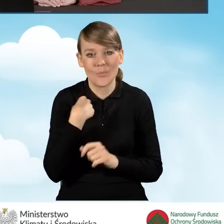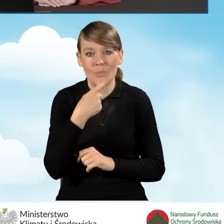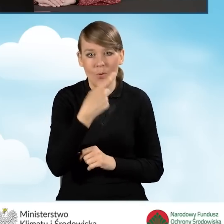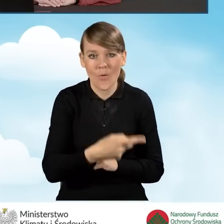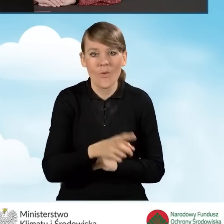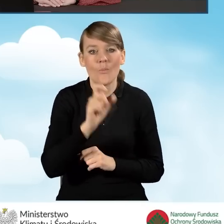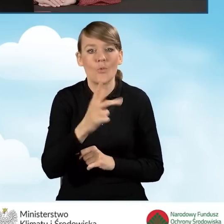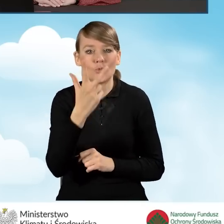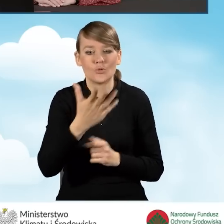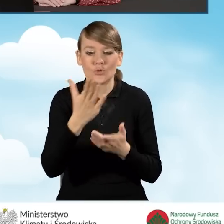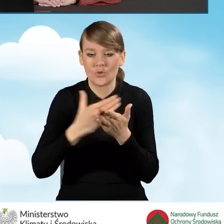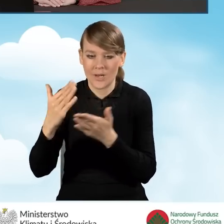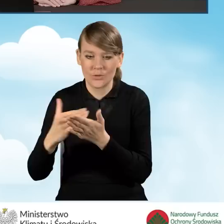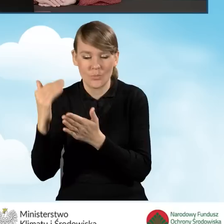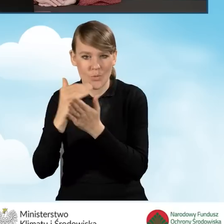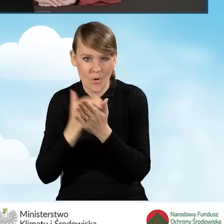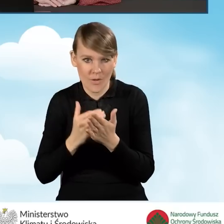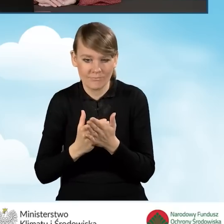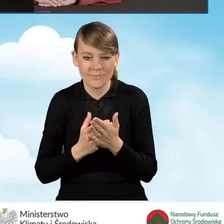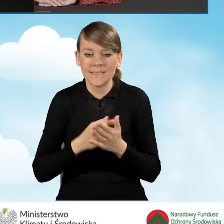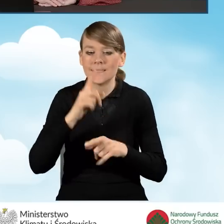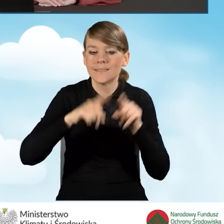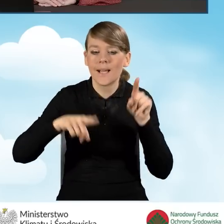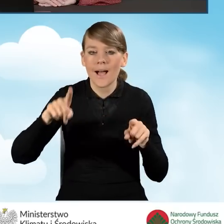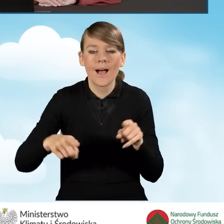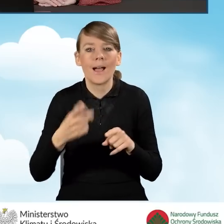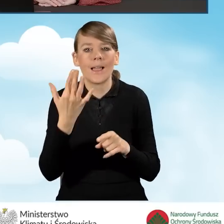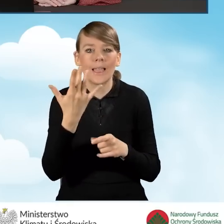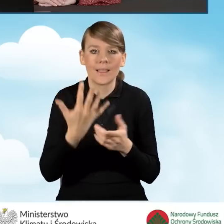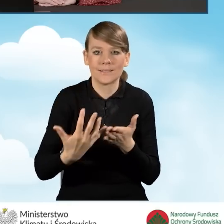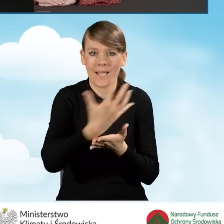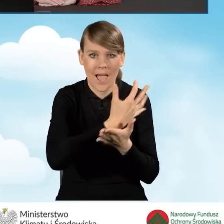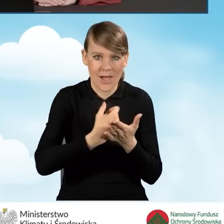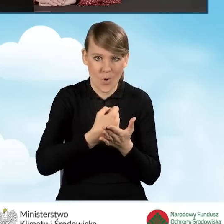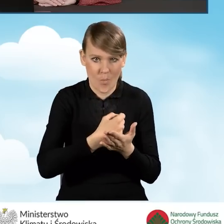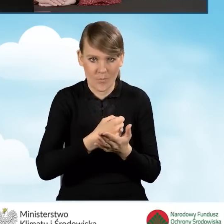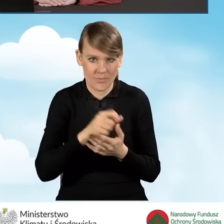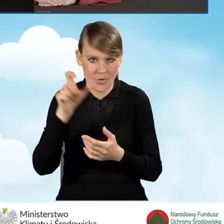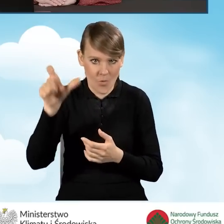mamy trzy części programu w zależności od dochodu, jaki beneficjent posiada,